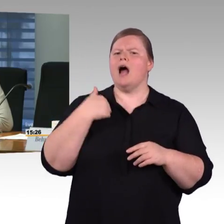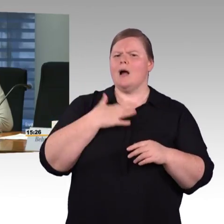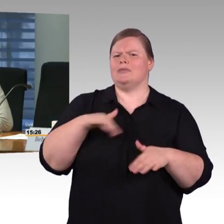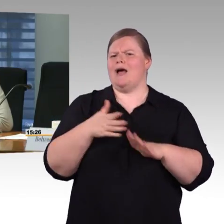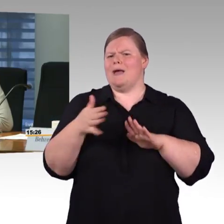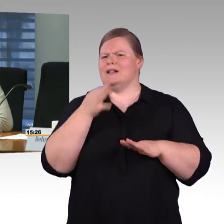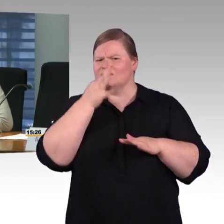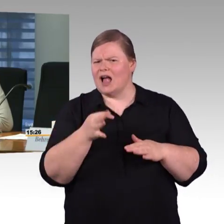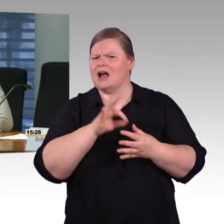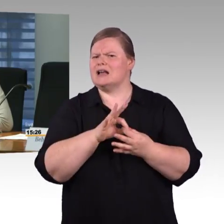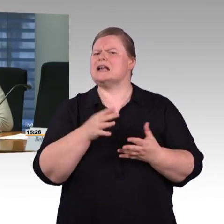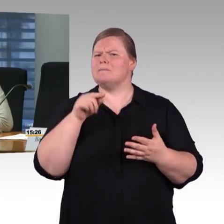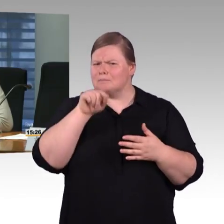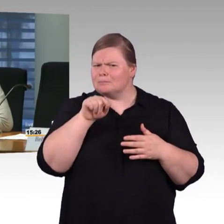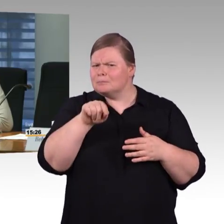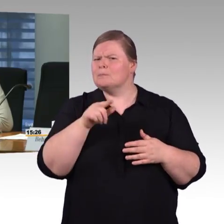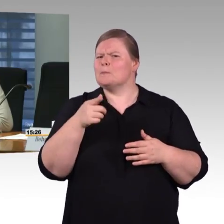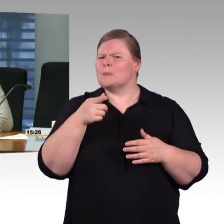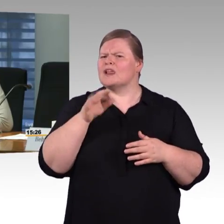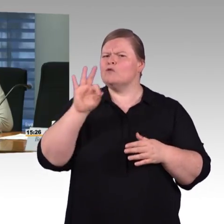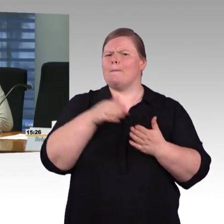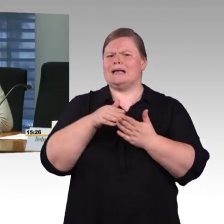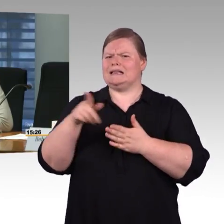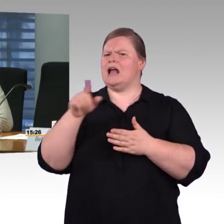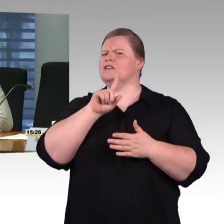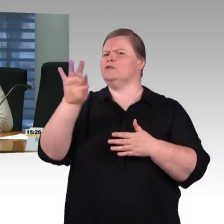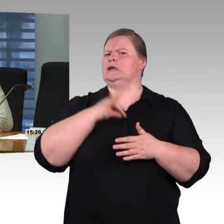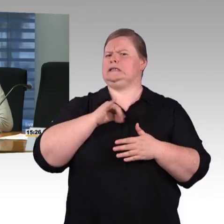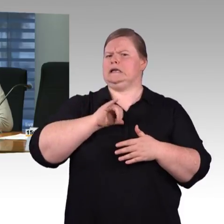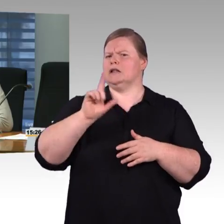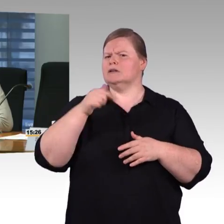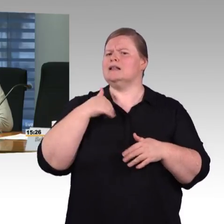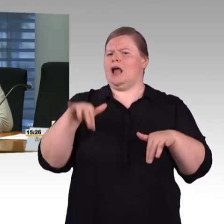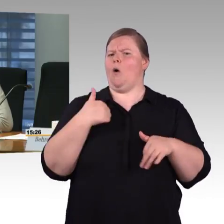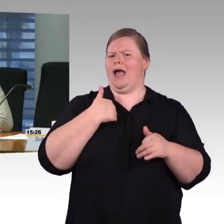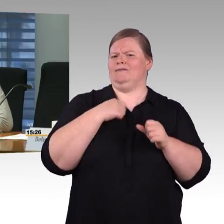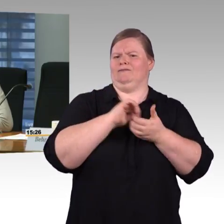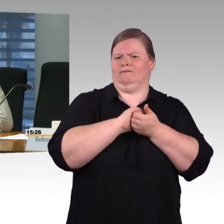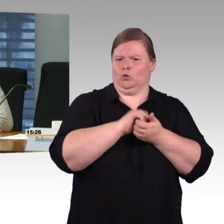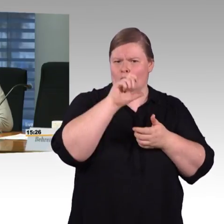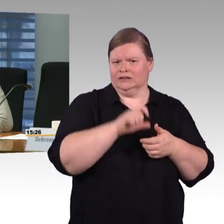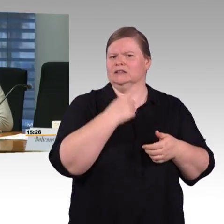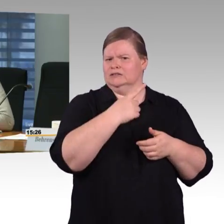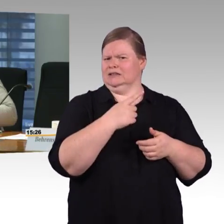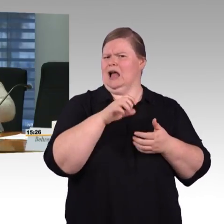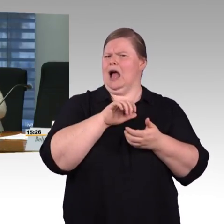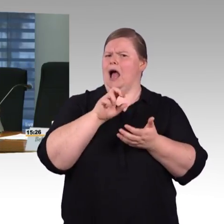die habe ich in vielen Zügen nicht, trotz WLAN nützt mir die ganze App nichts.